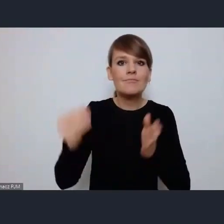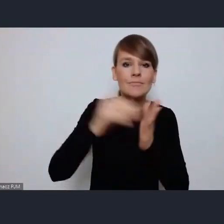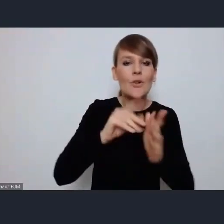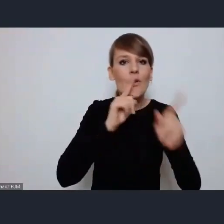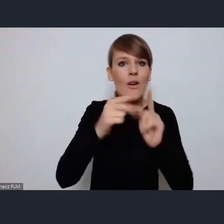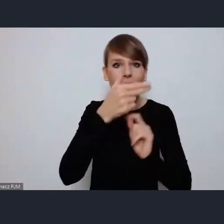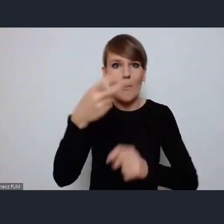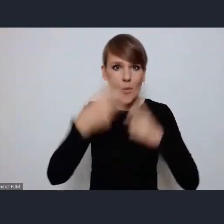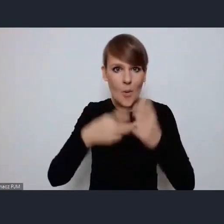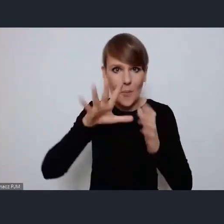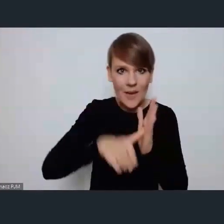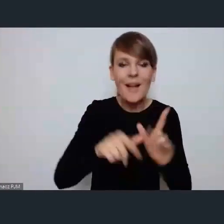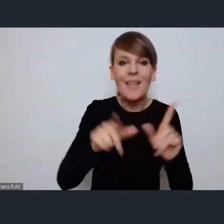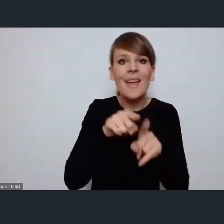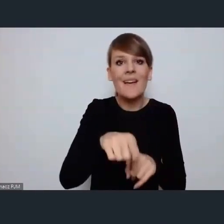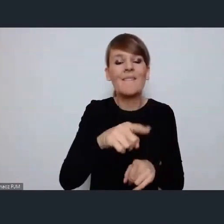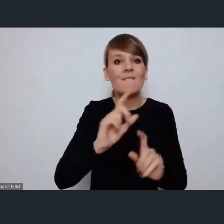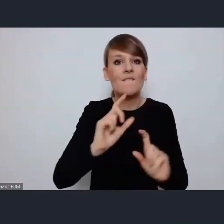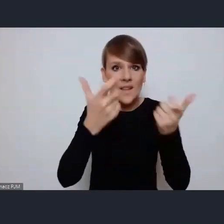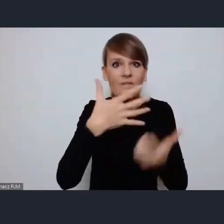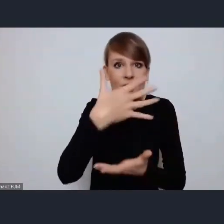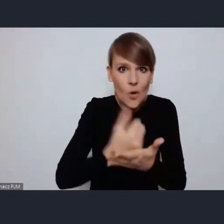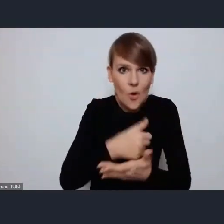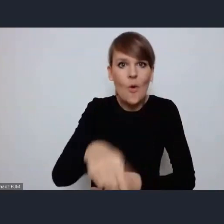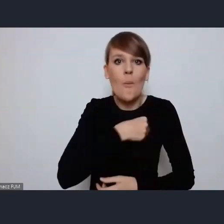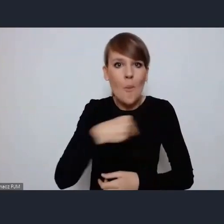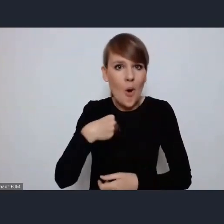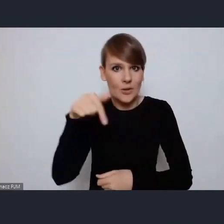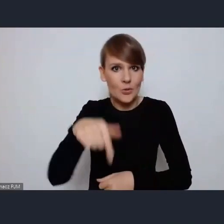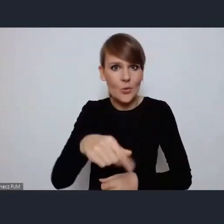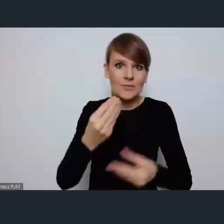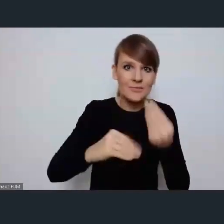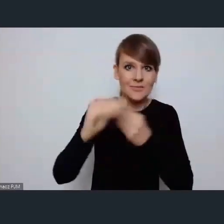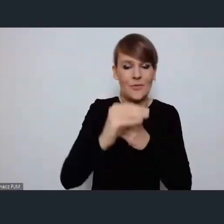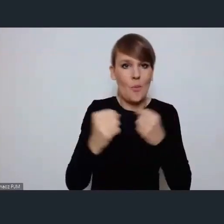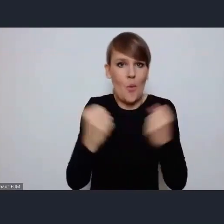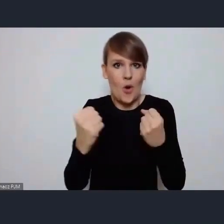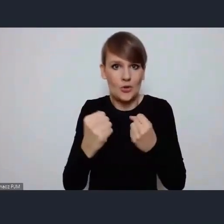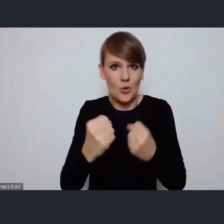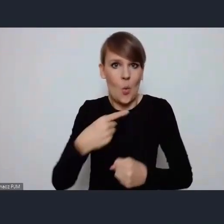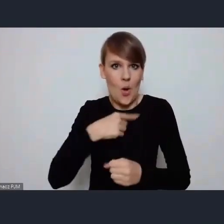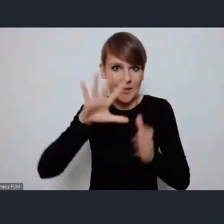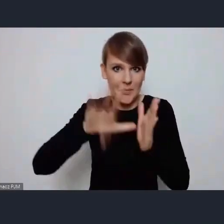tego wydarzenia do tego, żeby w Polsce wzmocnić głos miast. Żeby wzmocnić nasz lobbing promiński